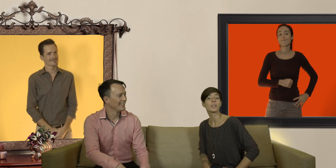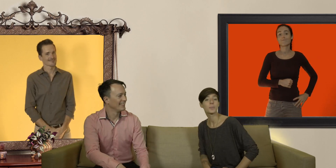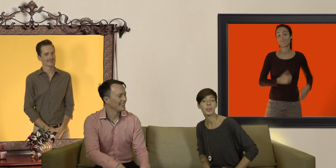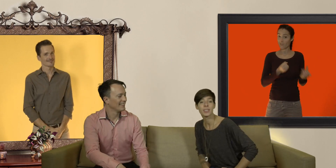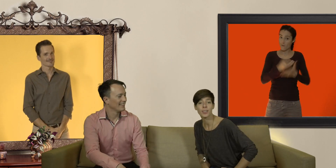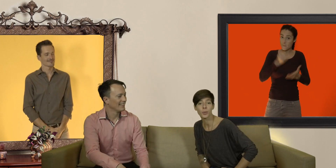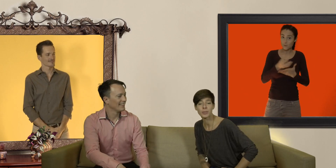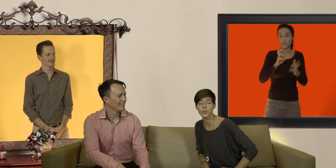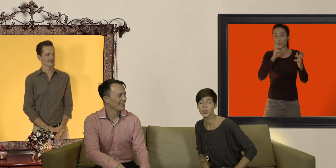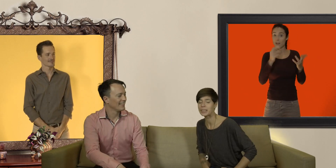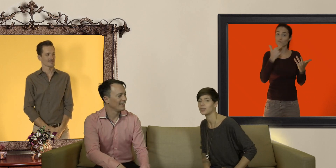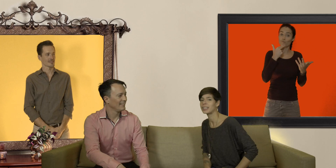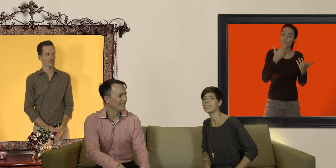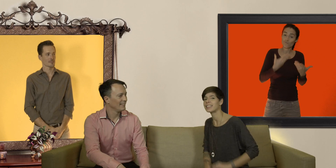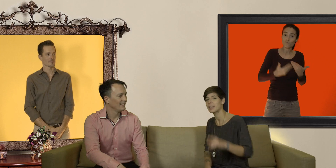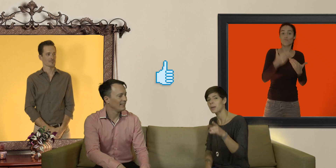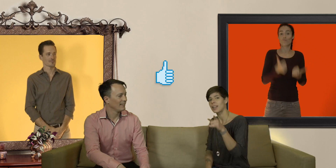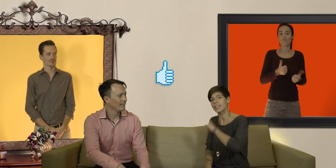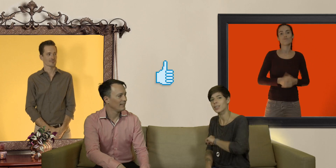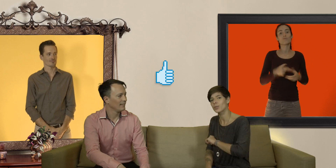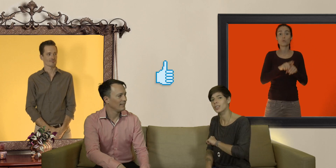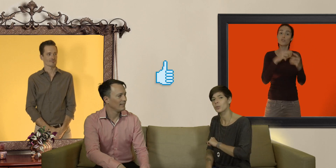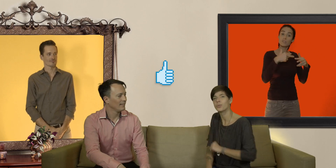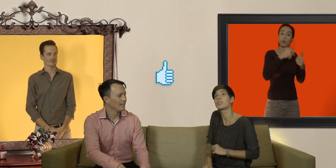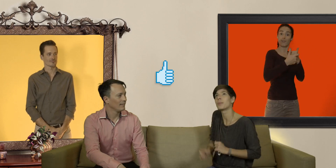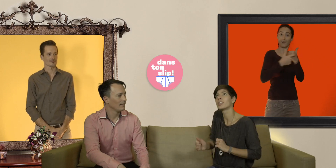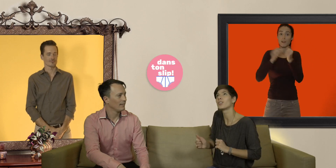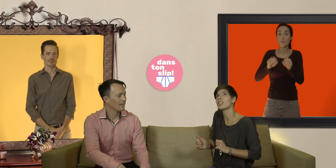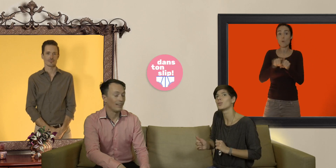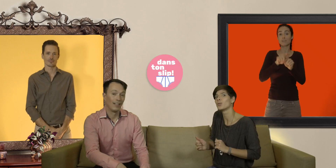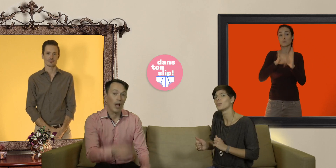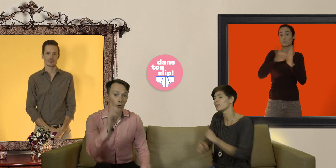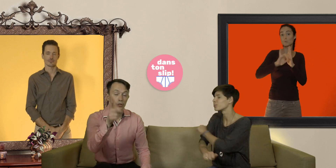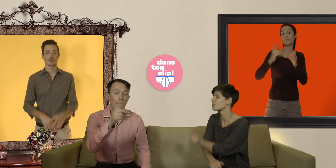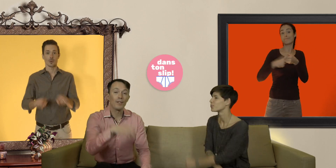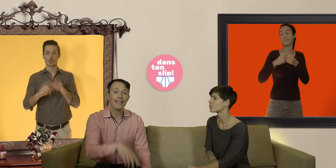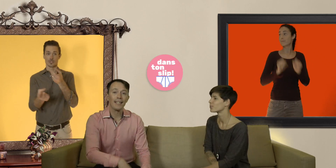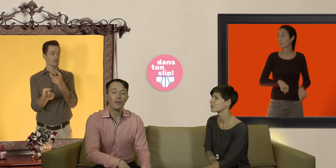on espère que ces informations vous ont été utiles n'hésitez pas à liker nos vidéos vous abonnez à notre chaîne youtube tout comme à vous inscrire